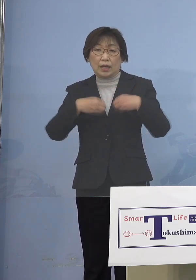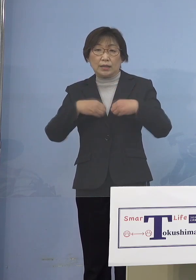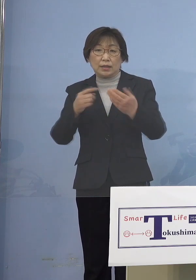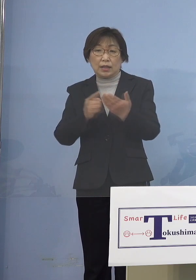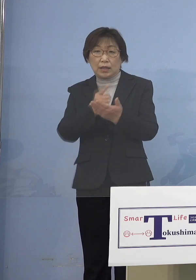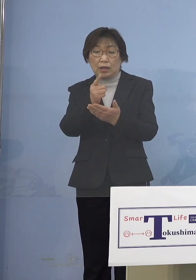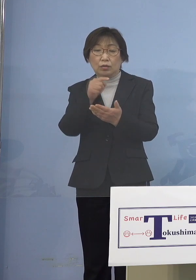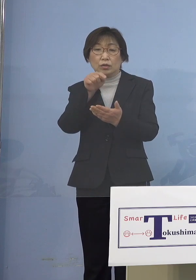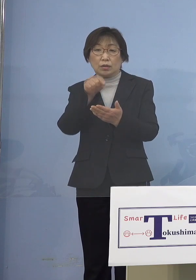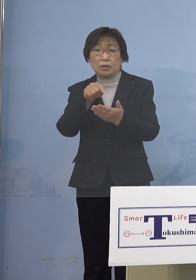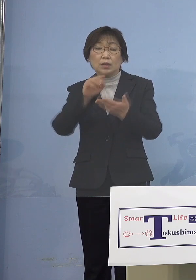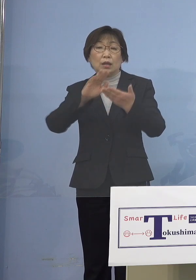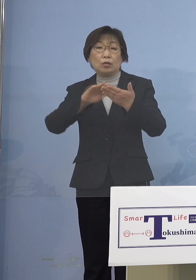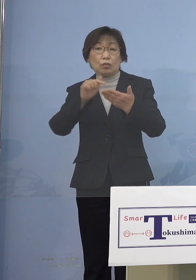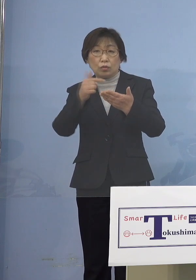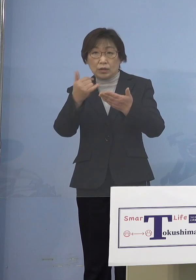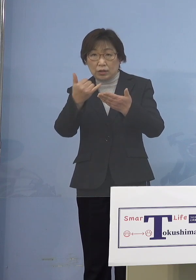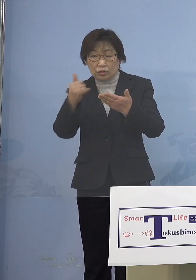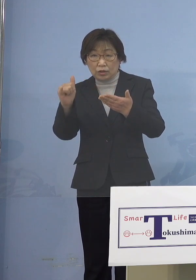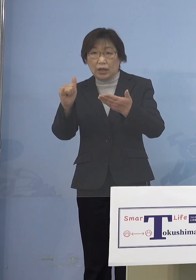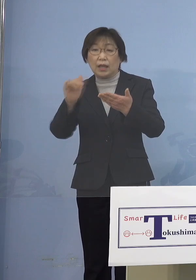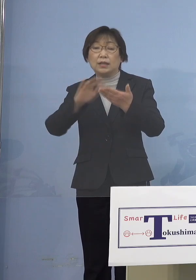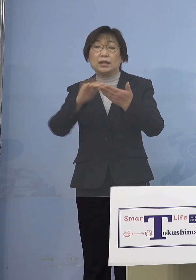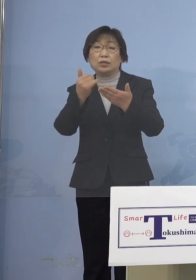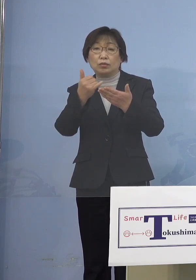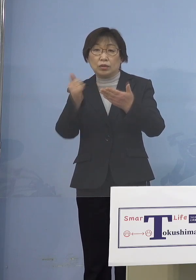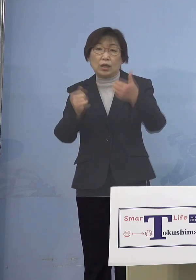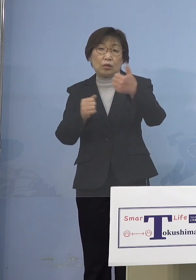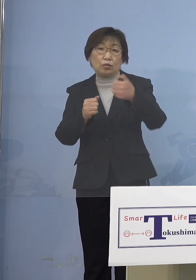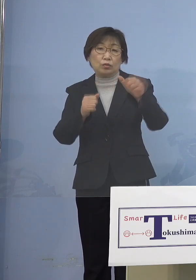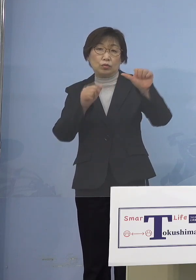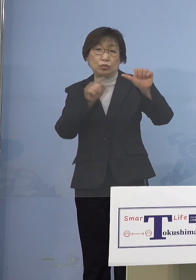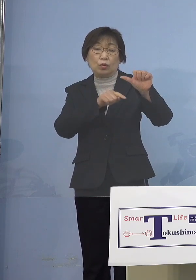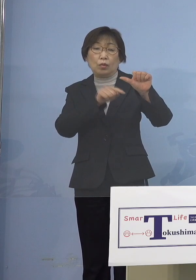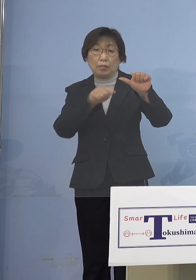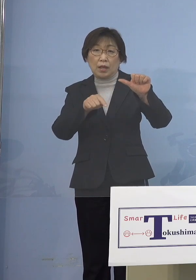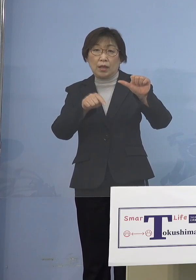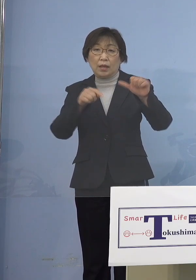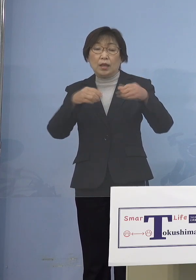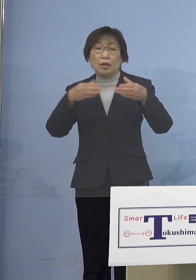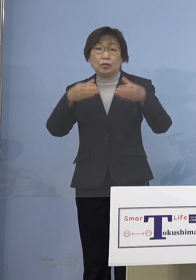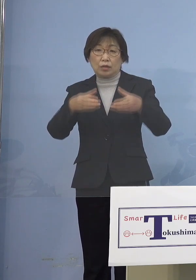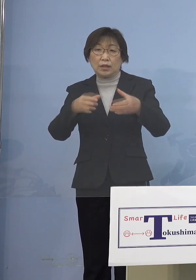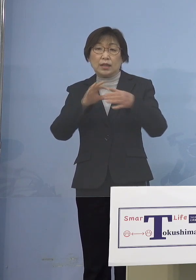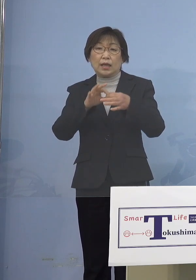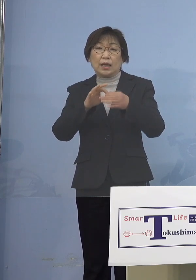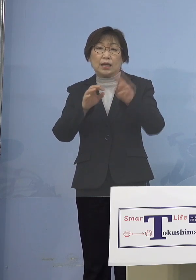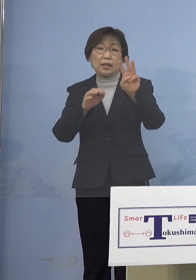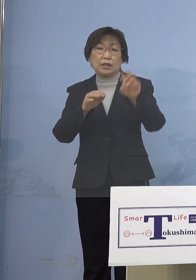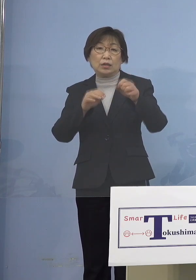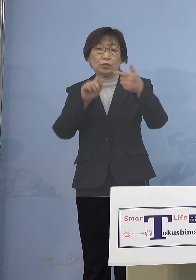濃厚接触者または接触者が55名 クラスター関連が36名となります